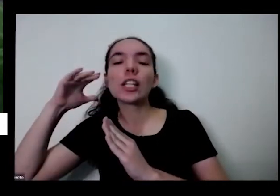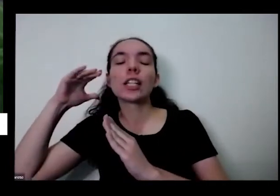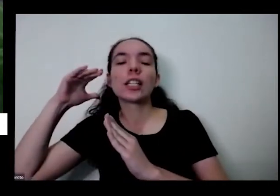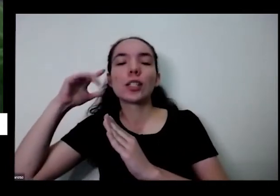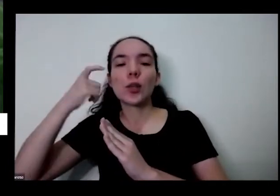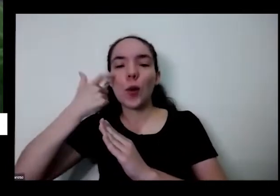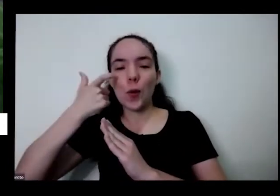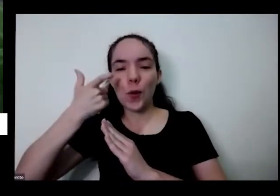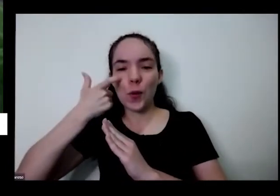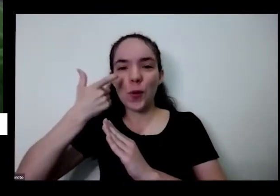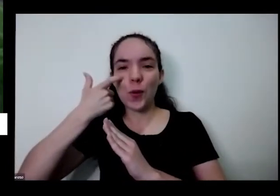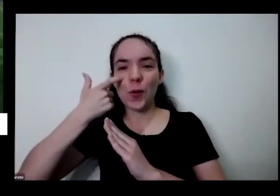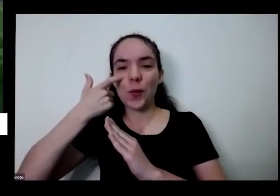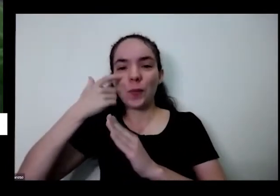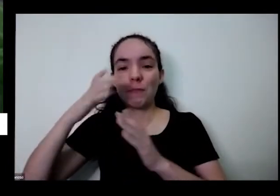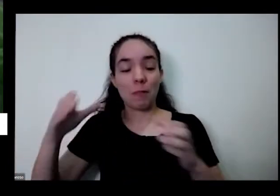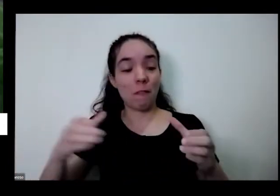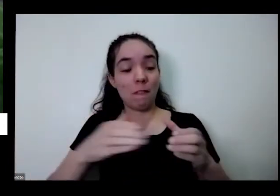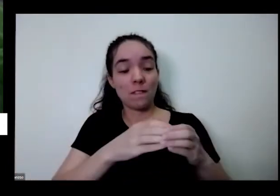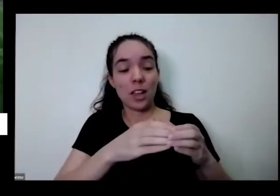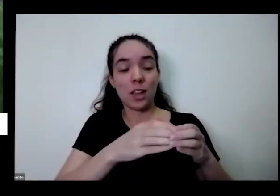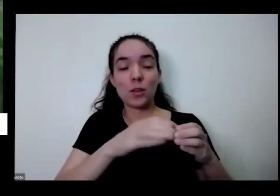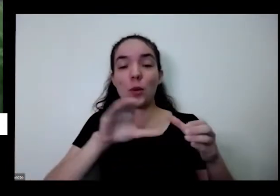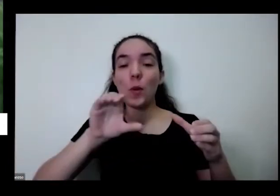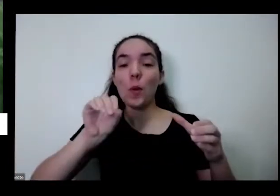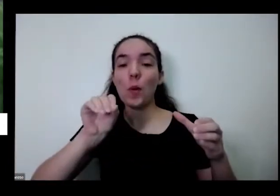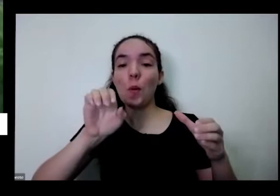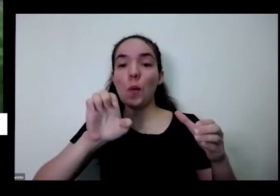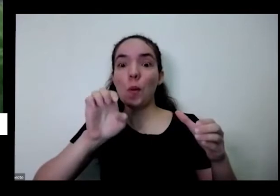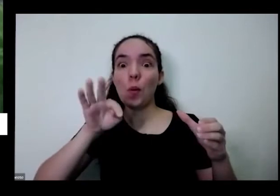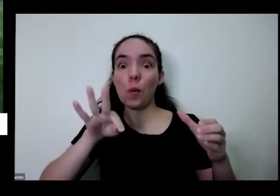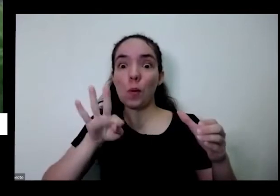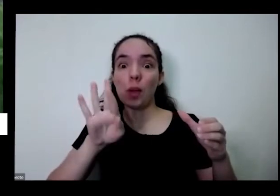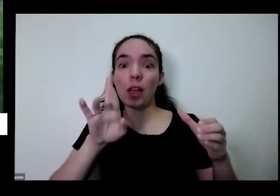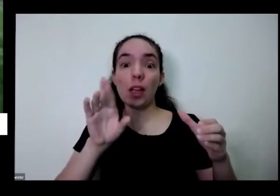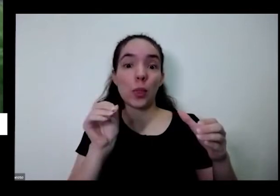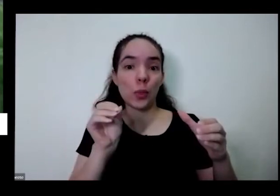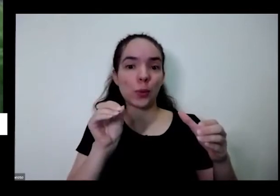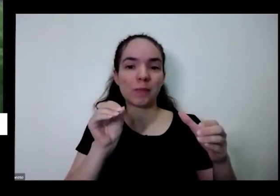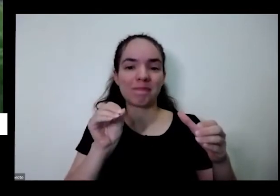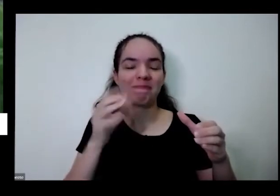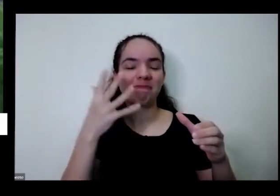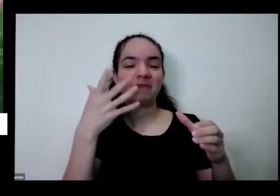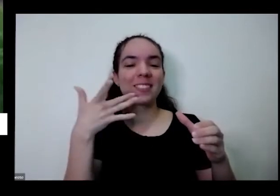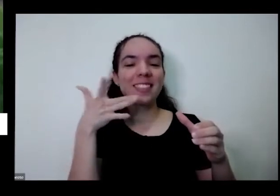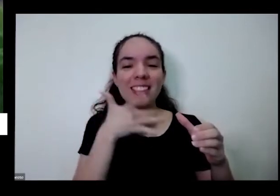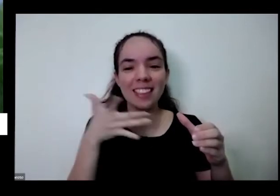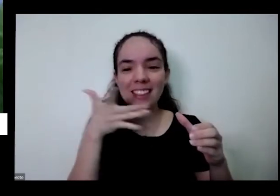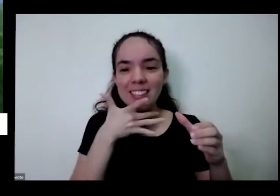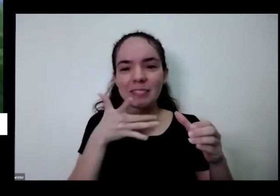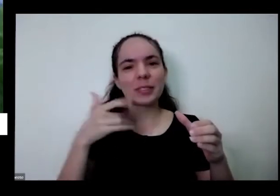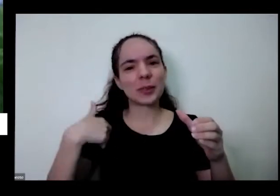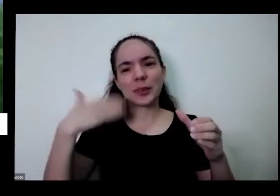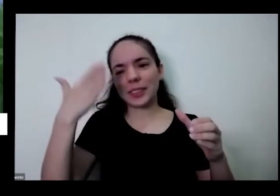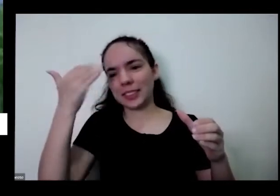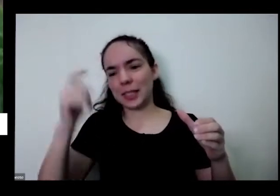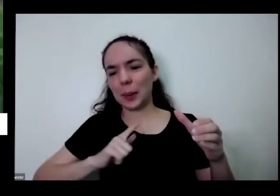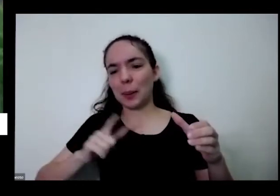o vazio de coentro que delícia eu sei que tem tenho gente que gosta mais da salsinha tem